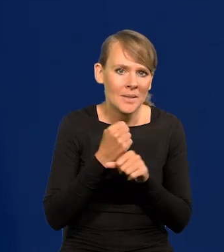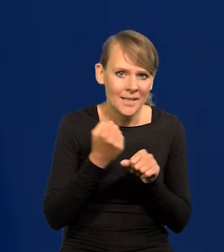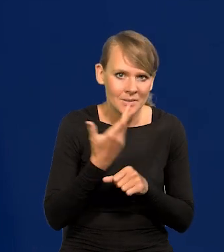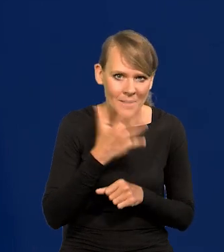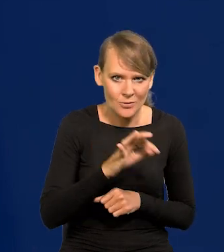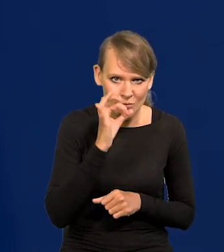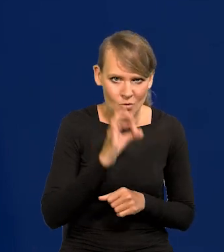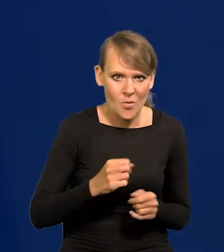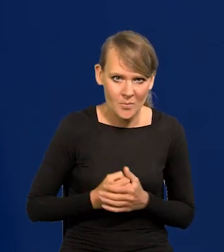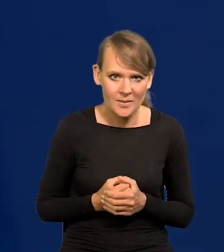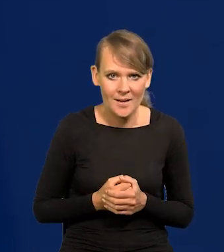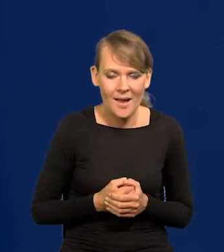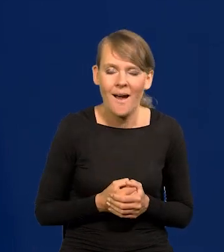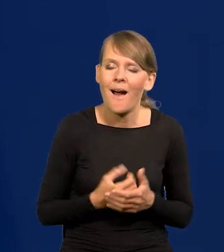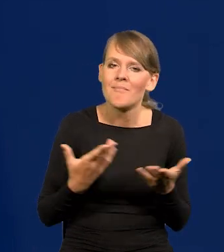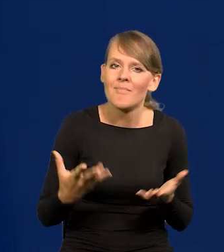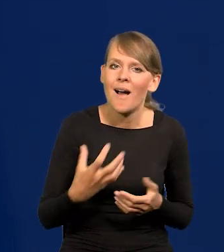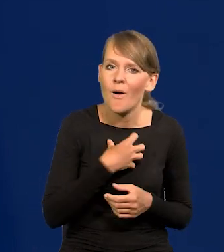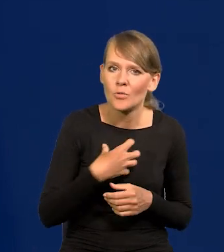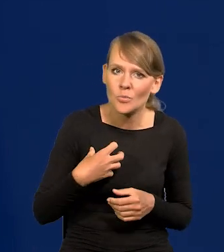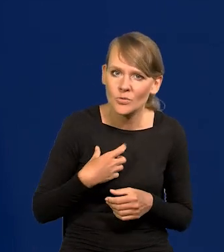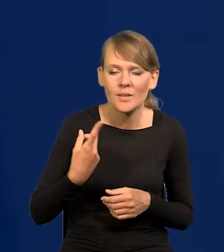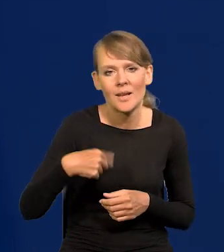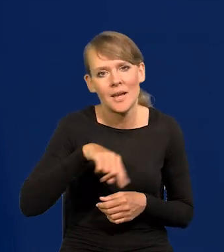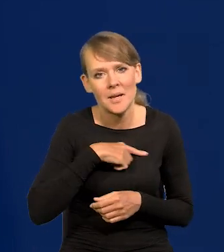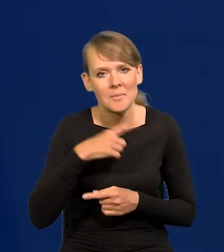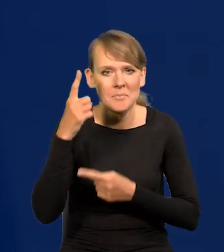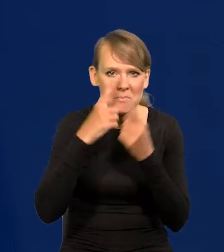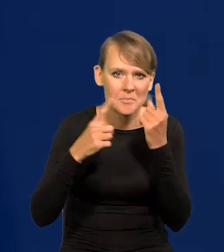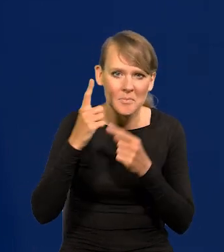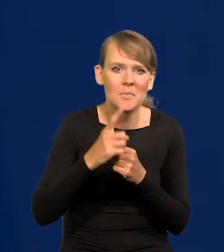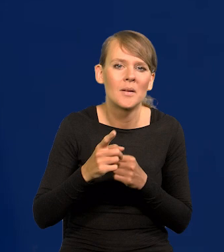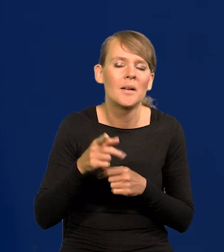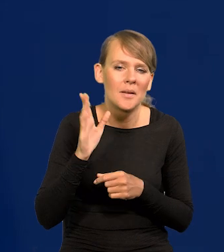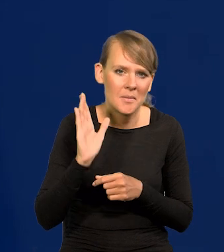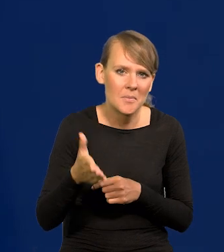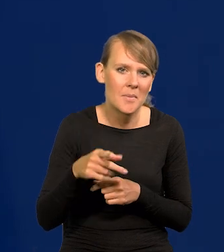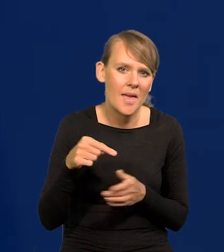a jeśli chodzi o gospodarkę, to przewidujemy scenariusz miękkiego lądowania tak zwanego,